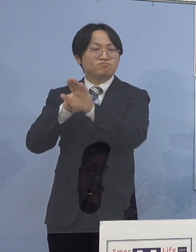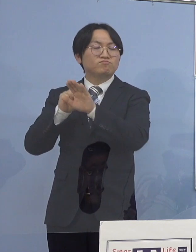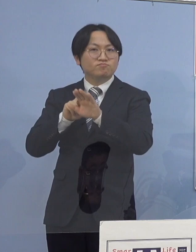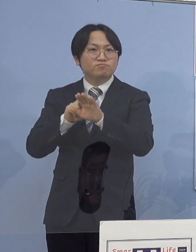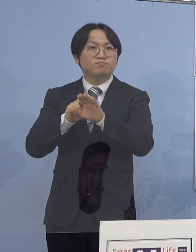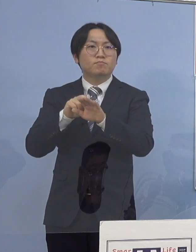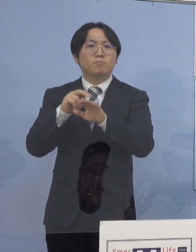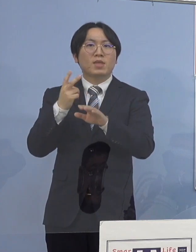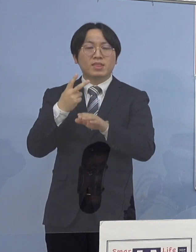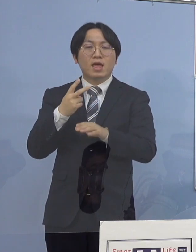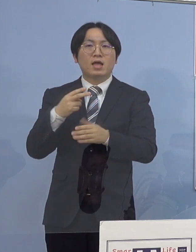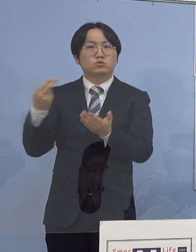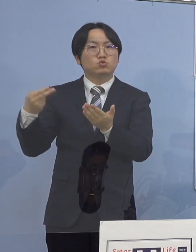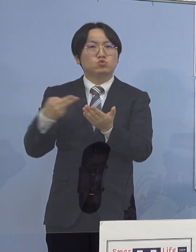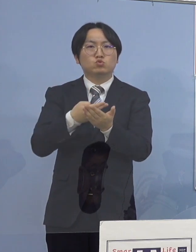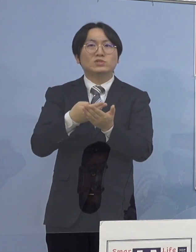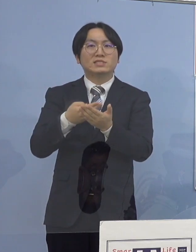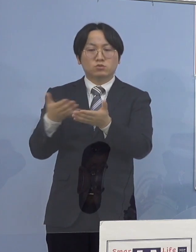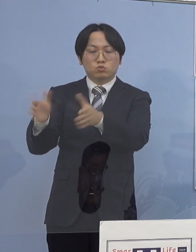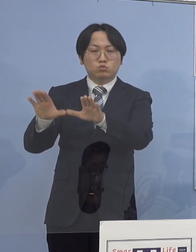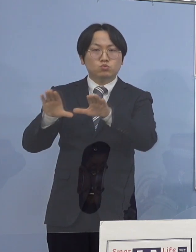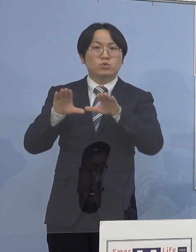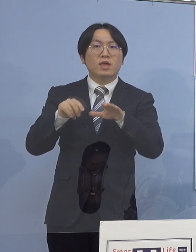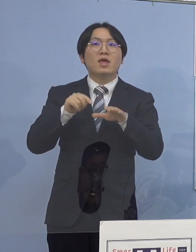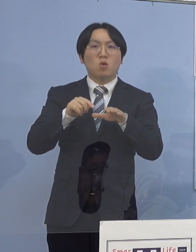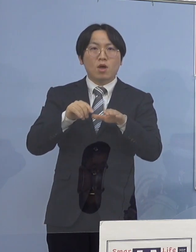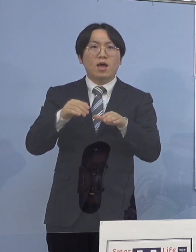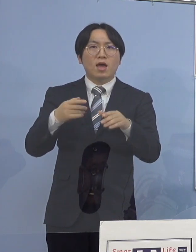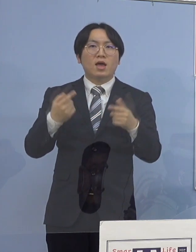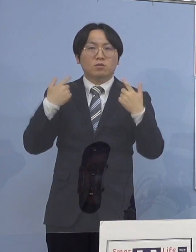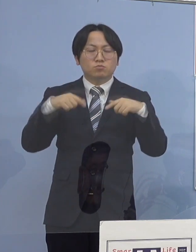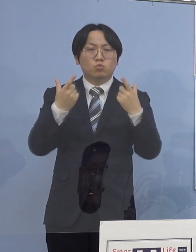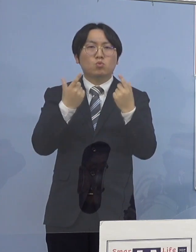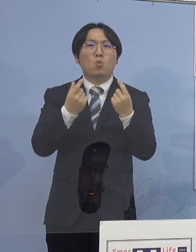通常どおり運用を継続いたしております